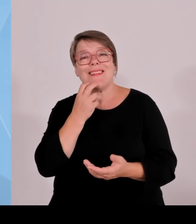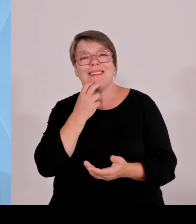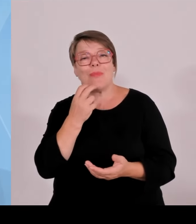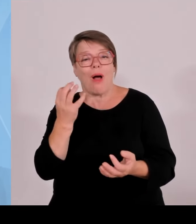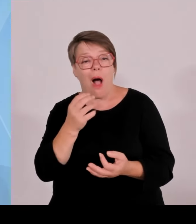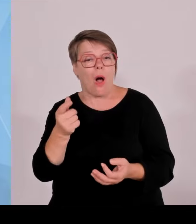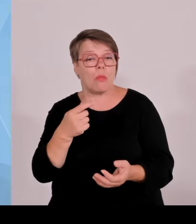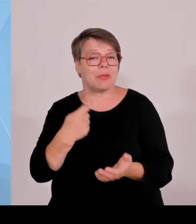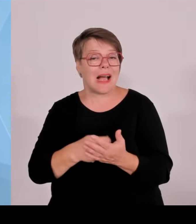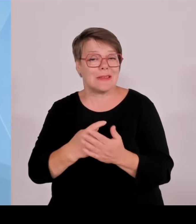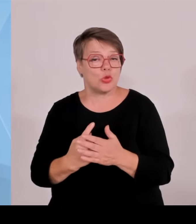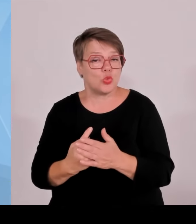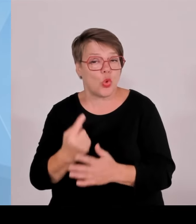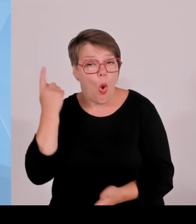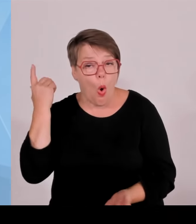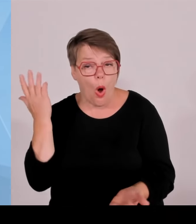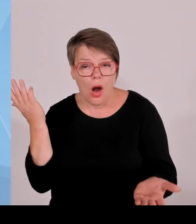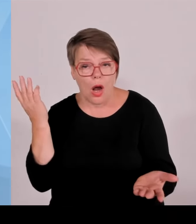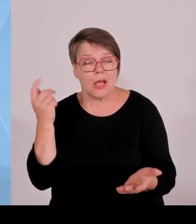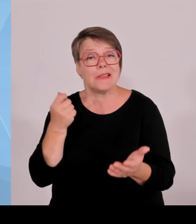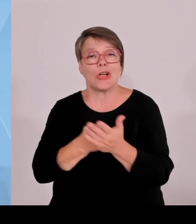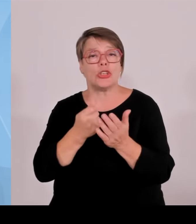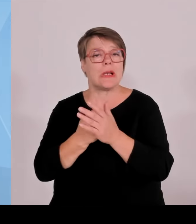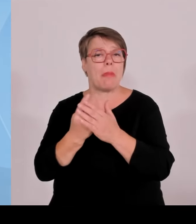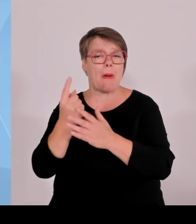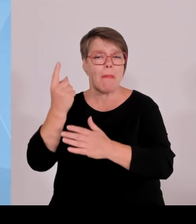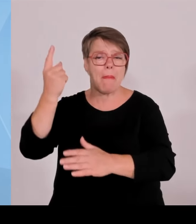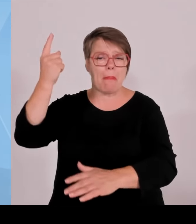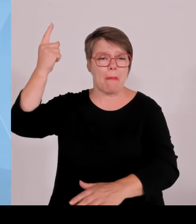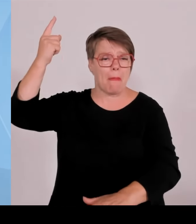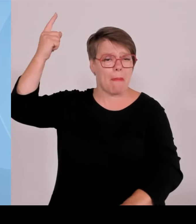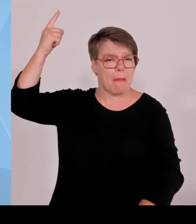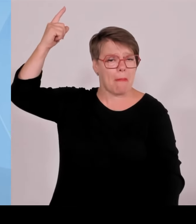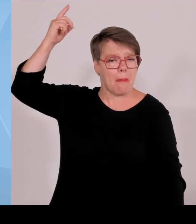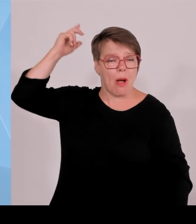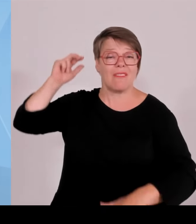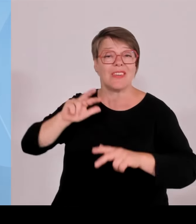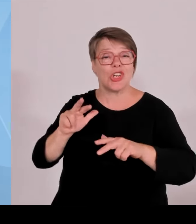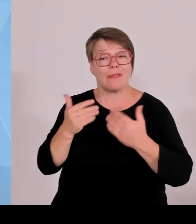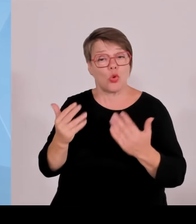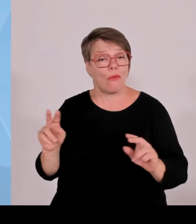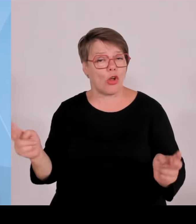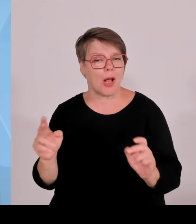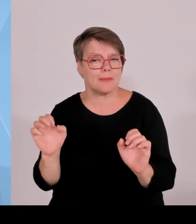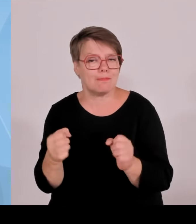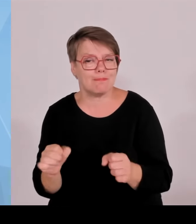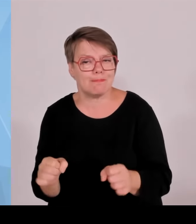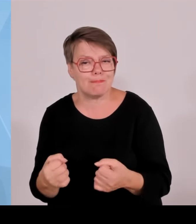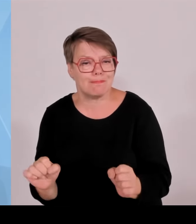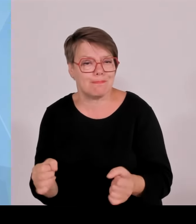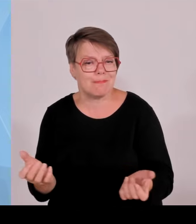mitfinanzieren muss. Und deswegen auch die klare Ansage, der Bund muss hier endlich alles tun, um unsere